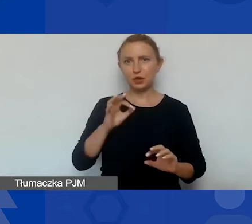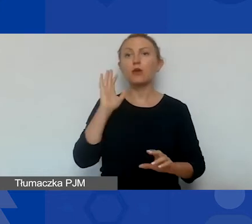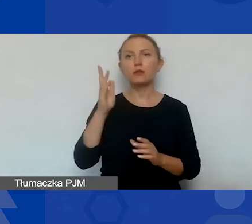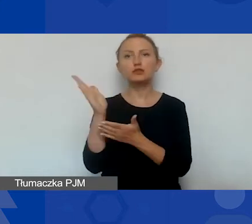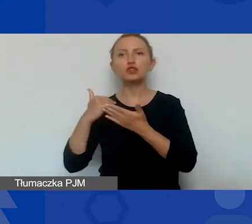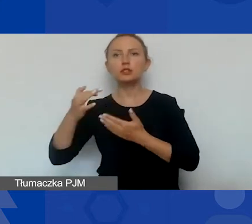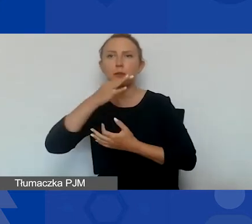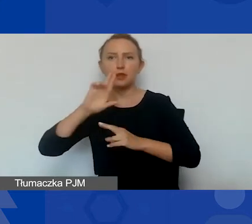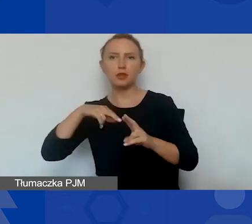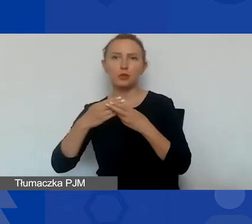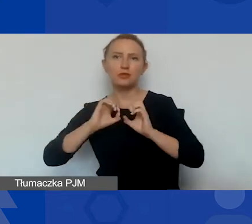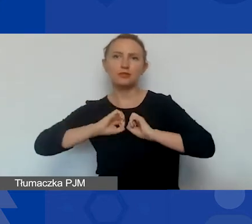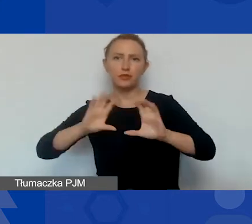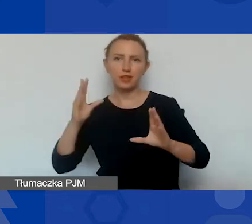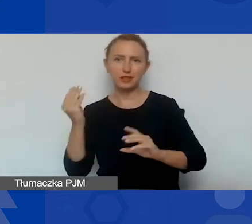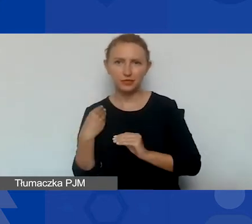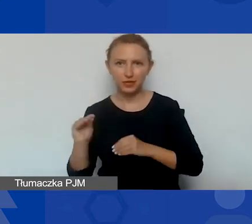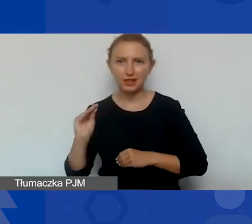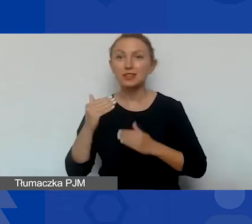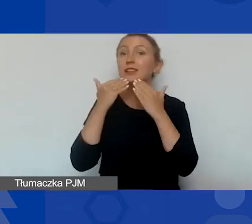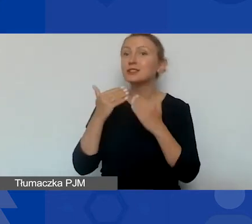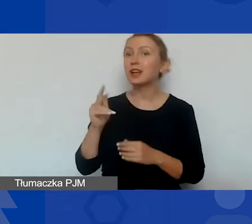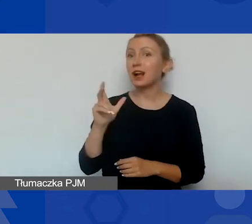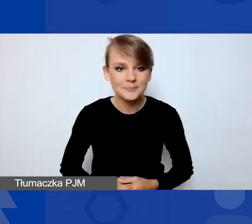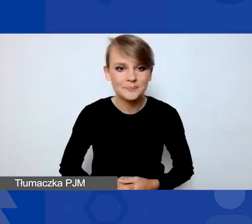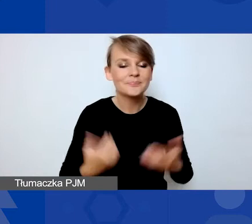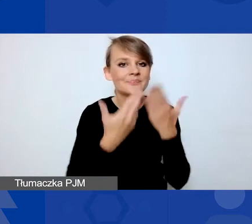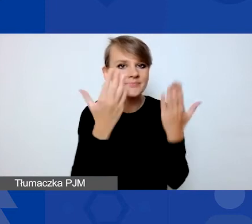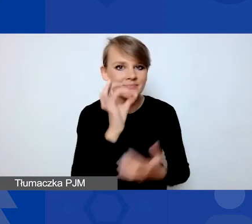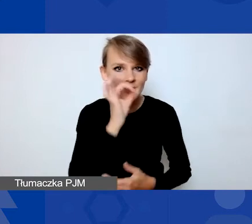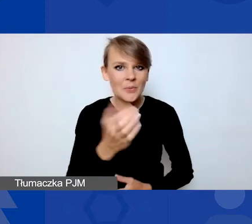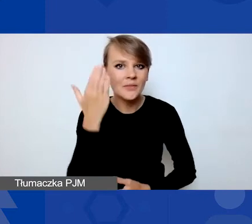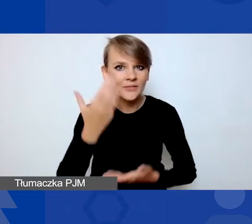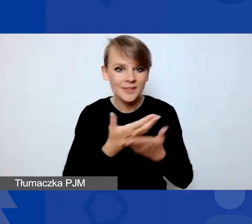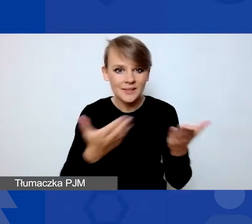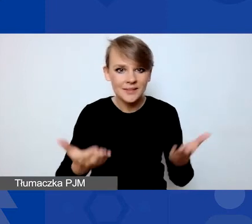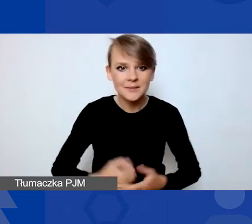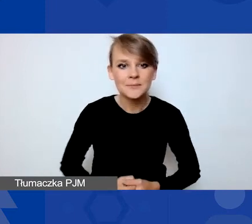Dziękuję bardzo. Dzięki, Magdo. Dzień dobry, witam wszystkich. Nazywam się Ewelina Kempista,